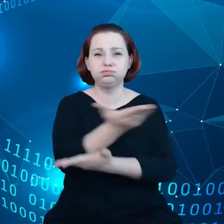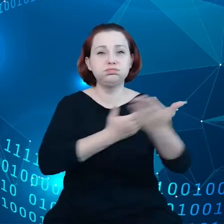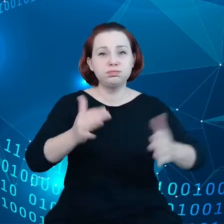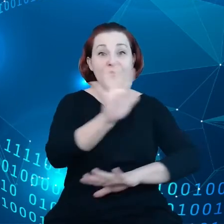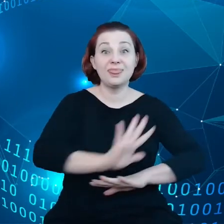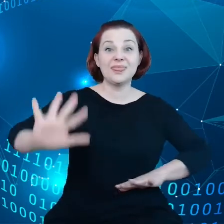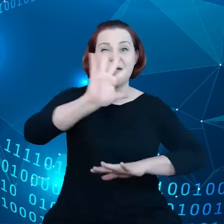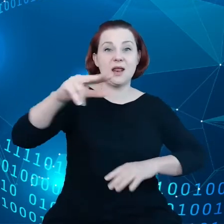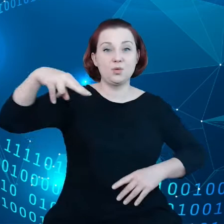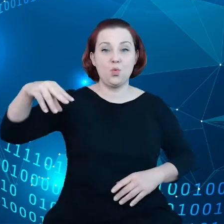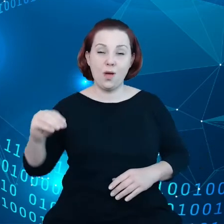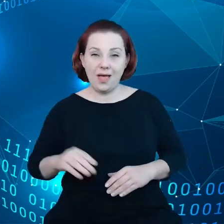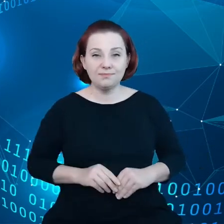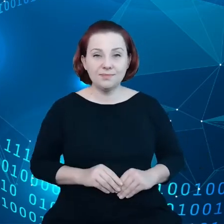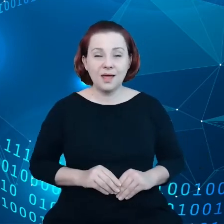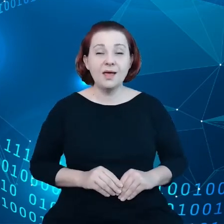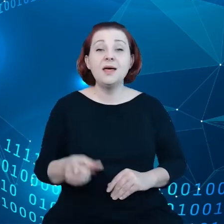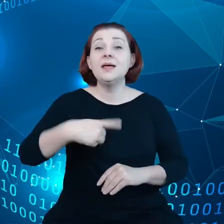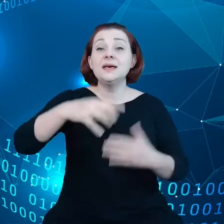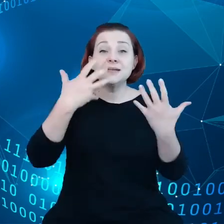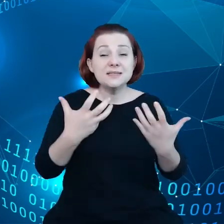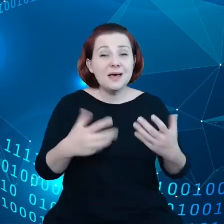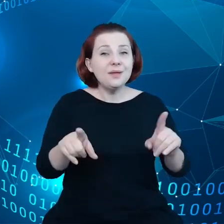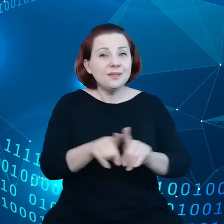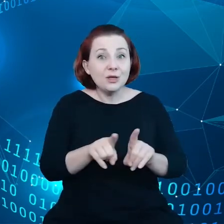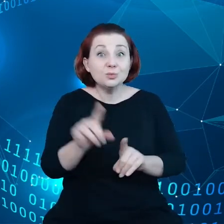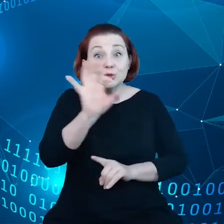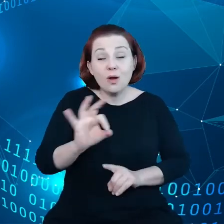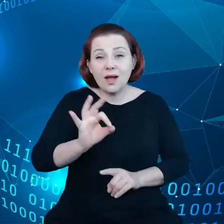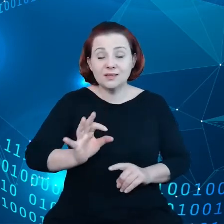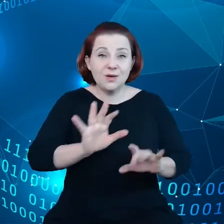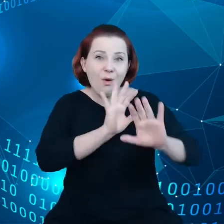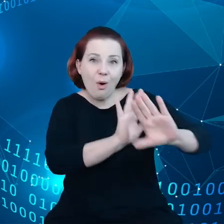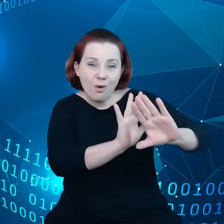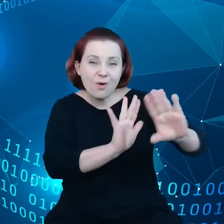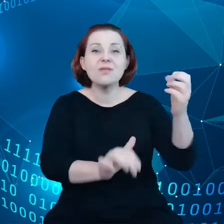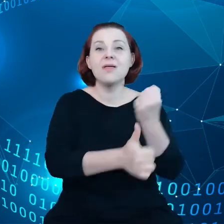chcemy przy tym oczywiście chronić dane osobowe.